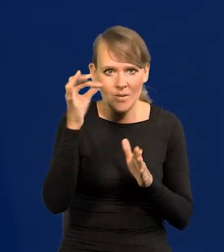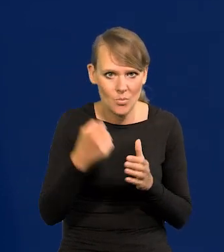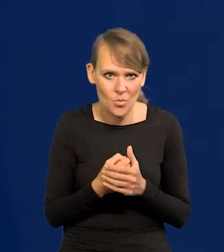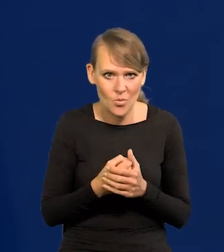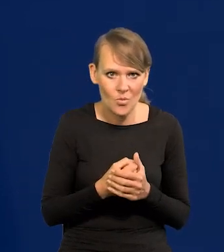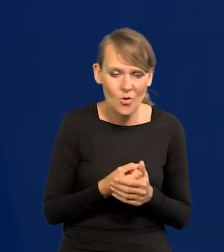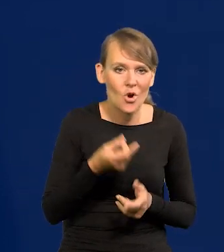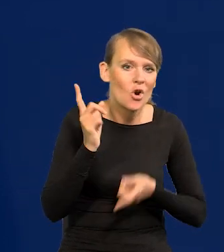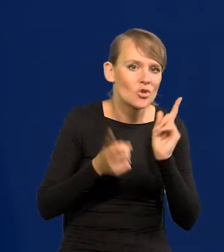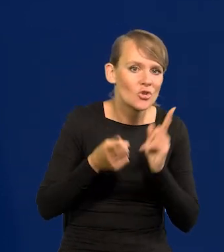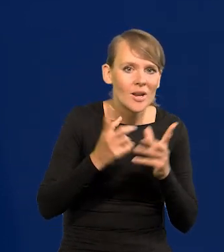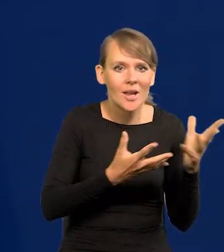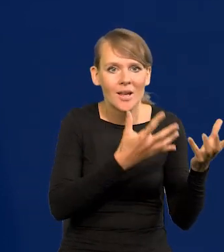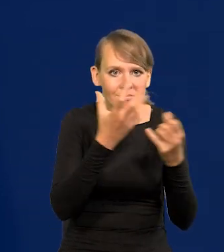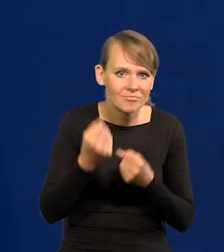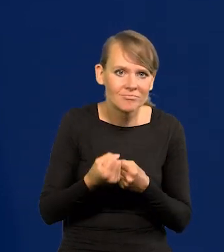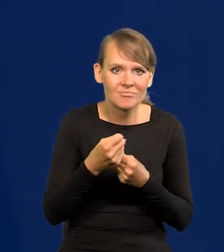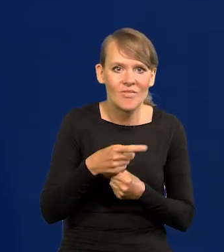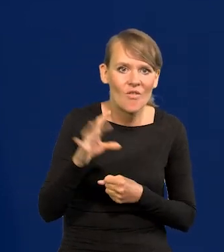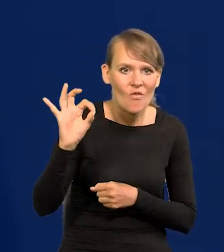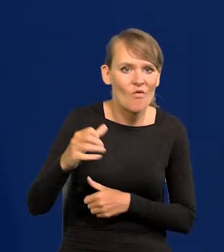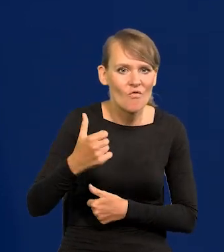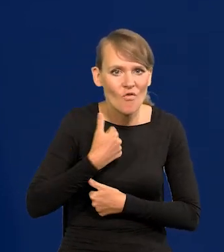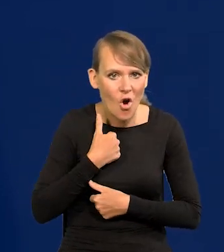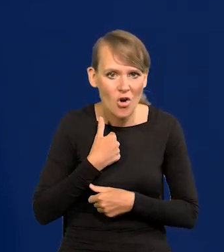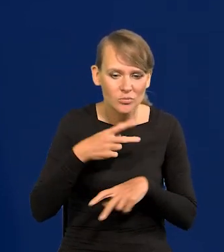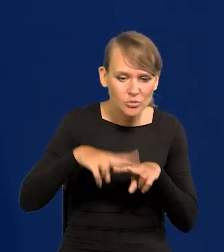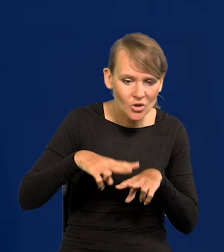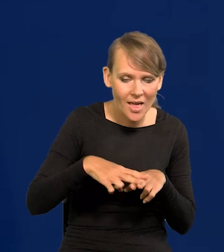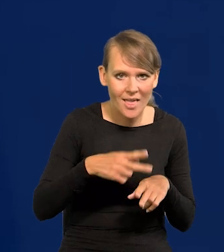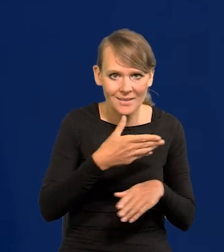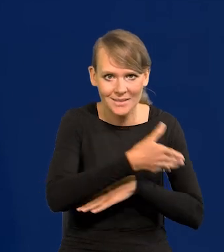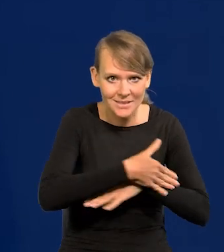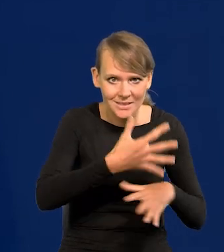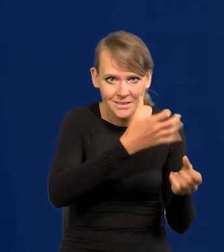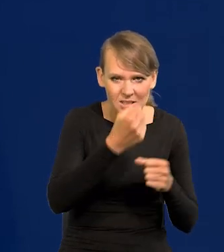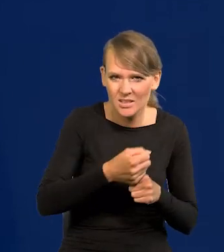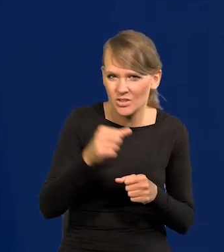sprowadzanie szybko sprzętu gotowego, wojskowego z zagranicy czy 38, 37,